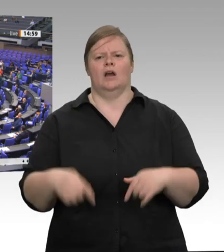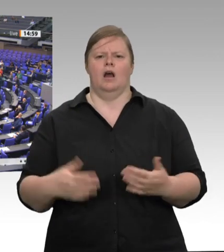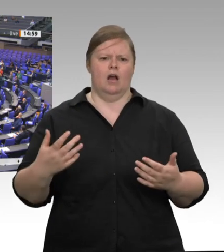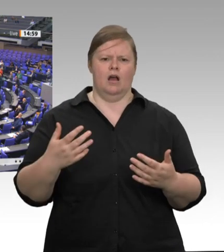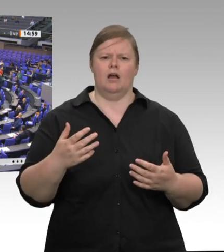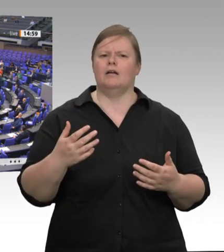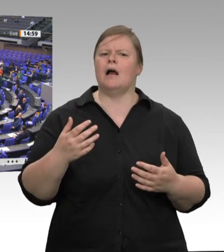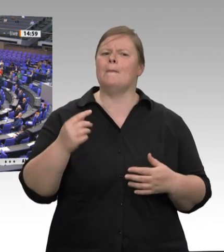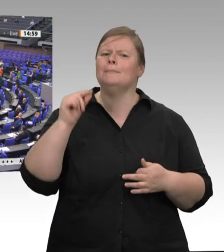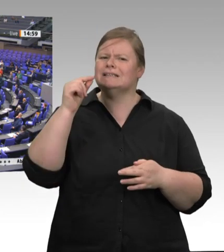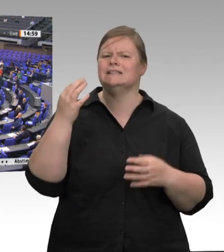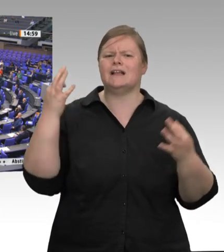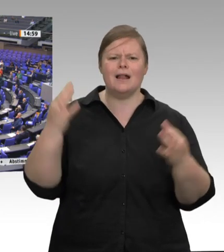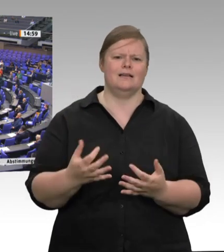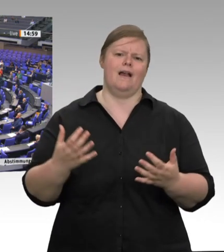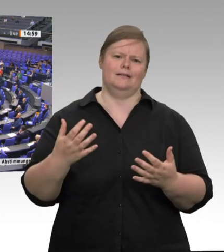ermöglichen; ich